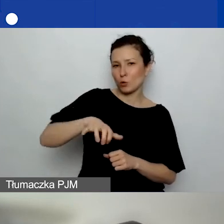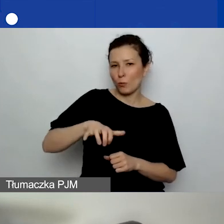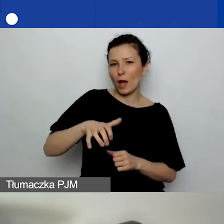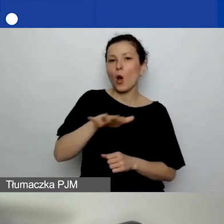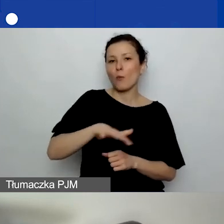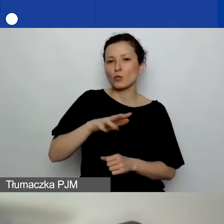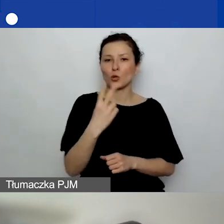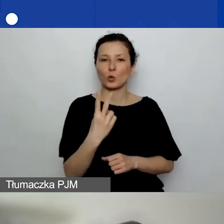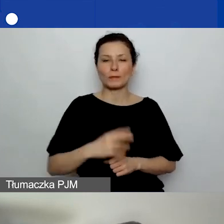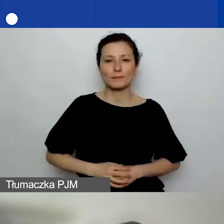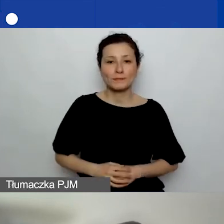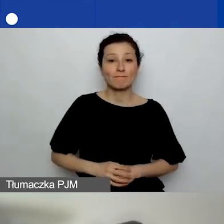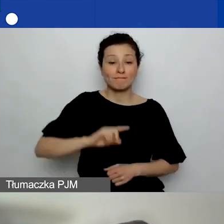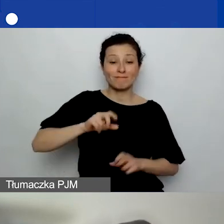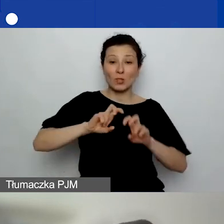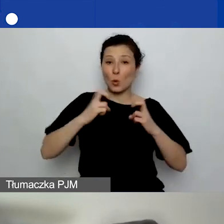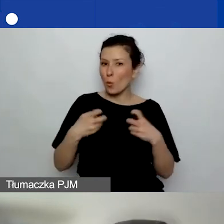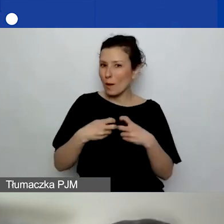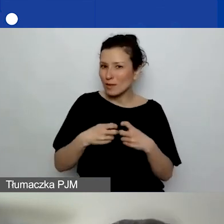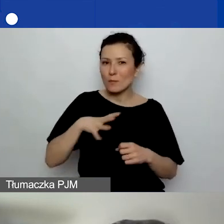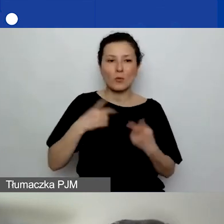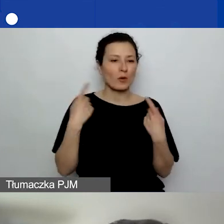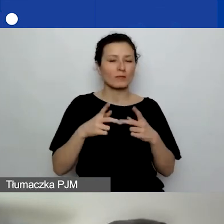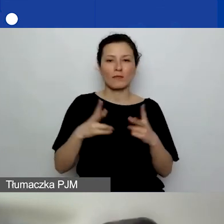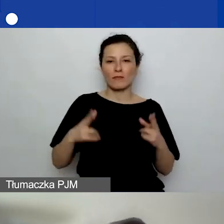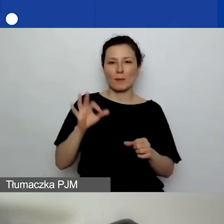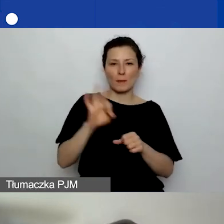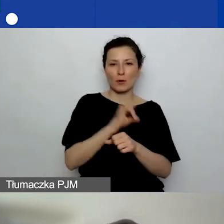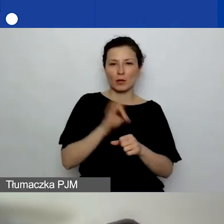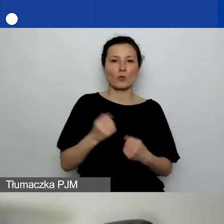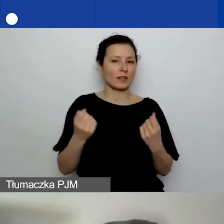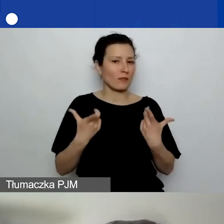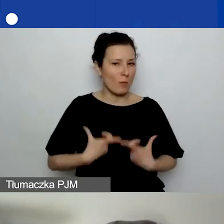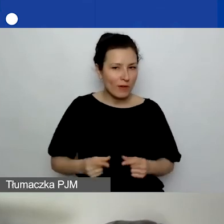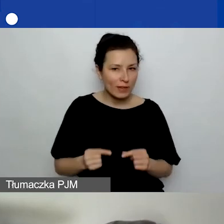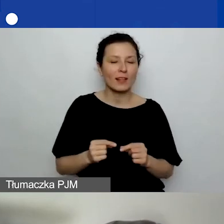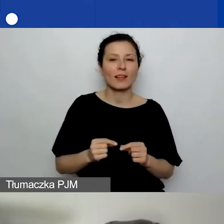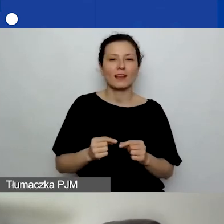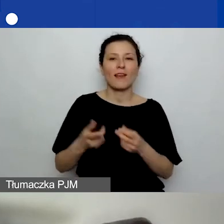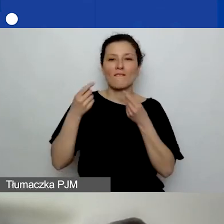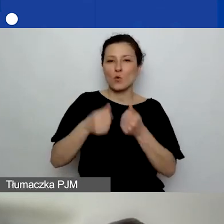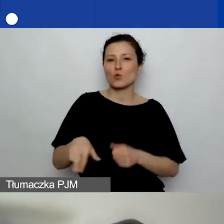Nasze webinarium było organizowane w ramach Programu Aktywni Obywatele - Fundusz Regionalny,